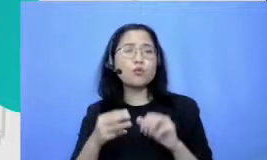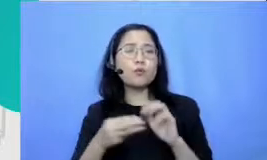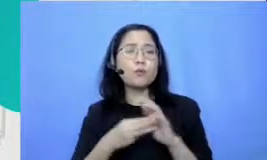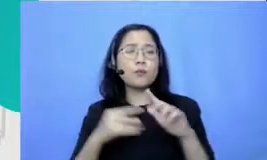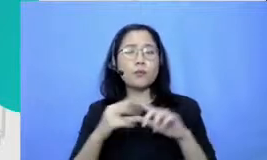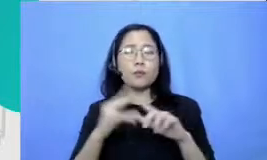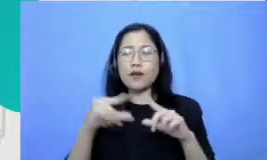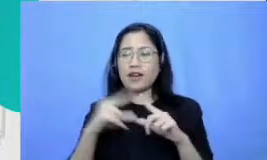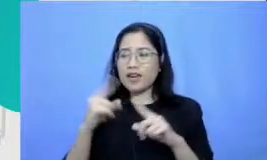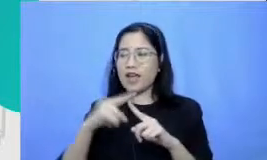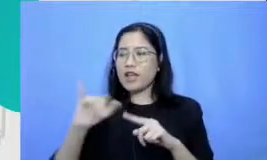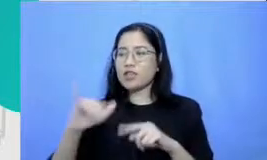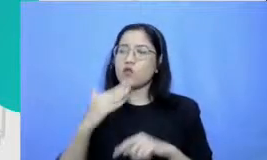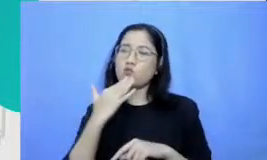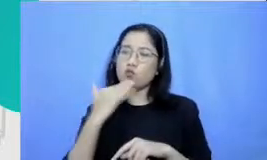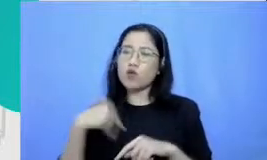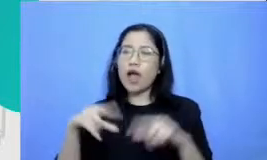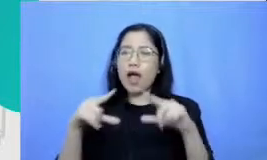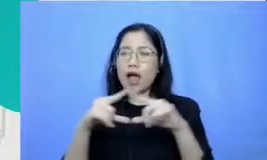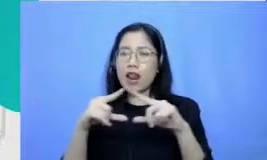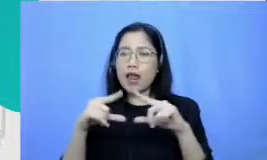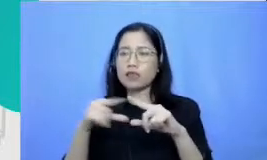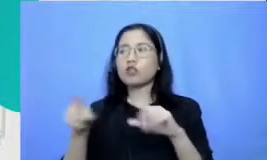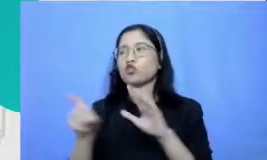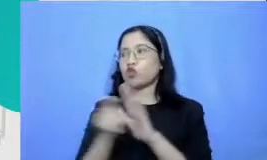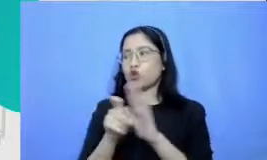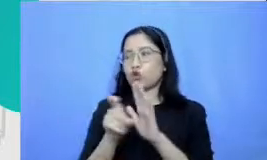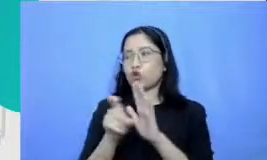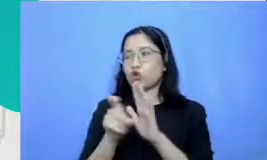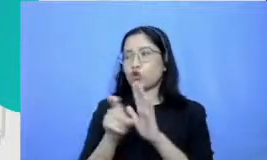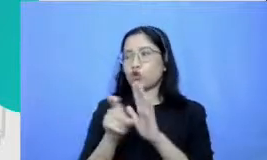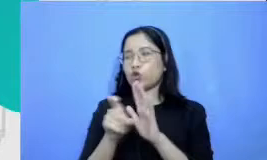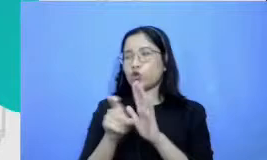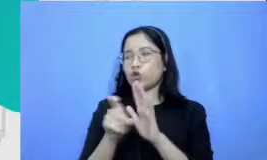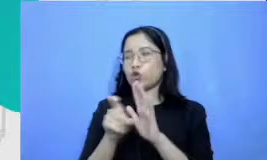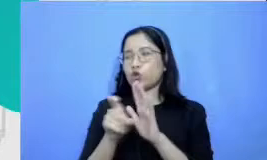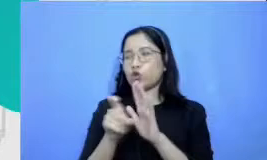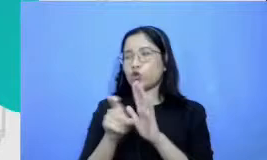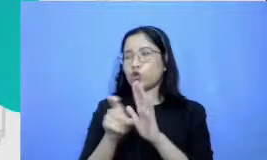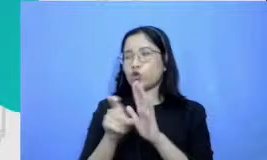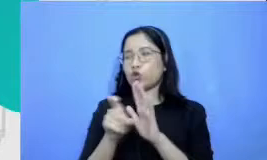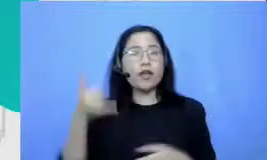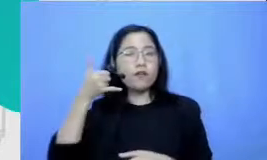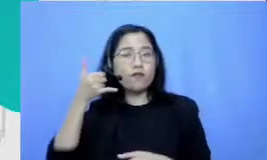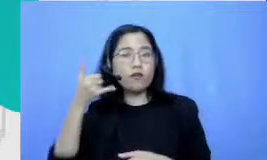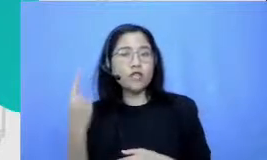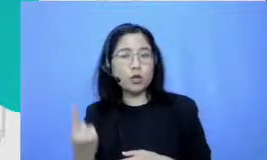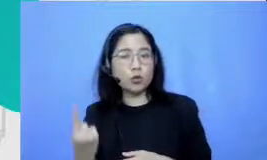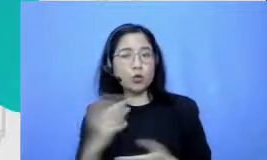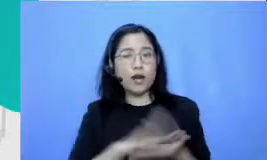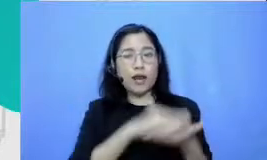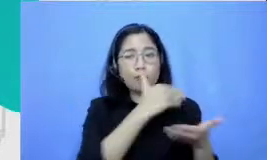bisa digunakan misalnya satu laptop atau dan atau satu handphone salah satu dari dua ini tidak ada